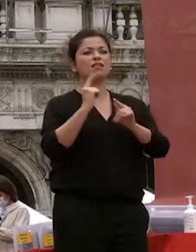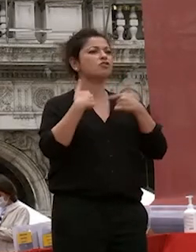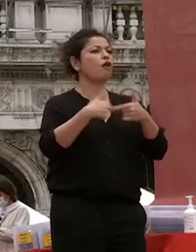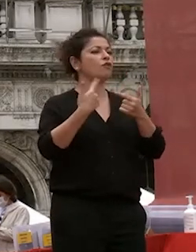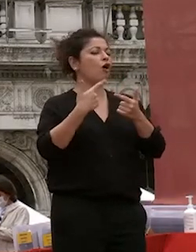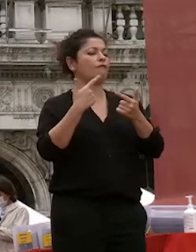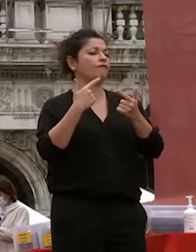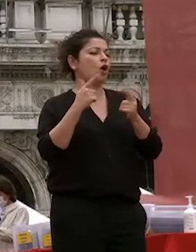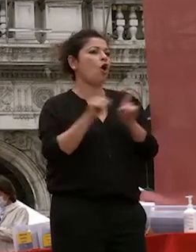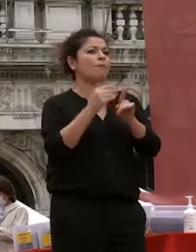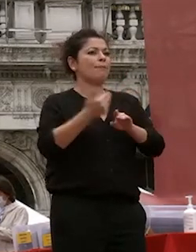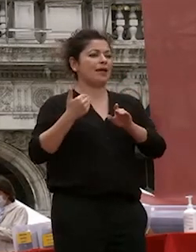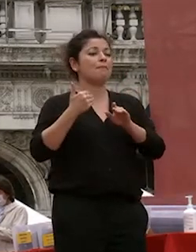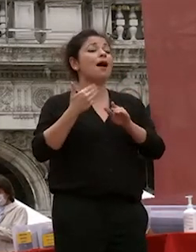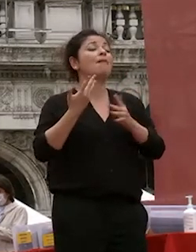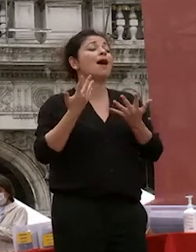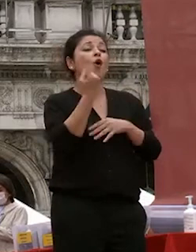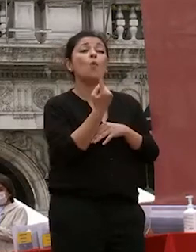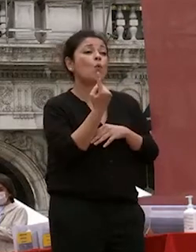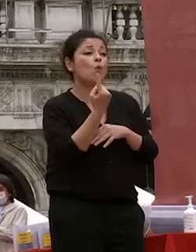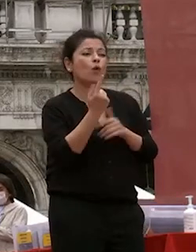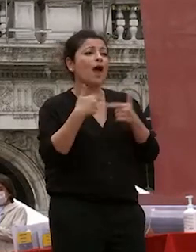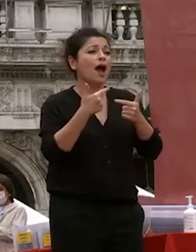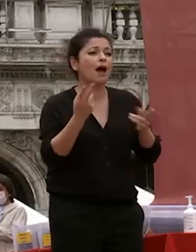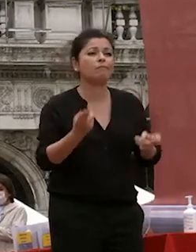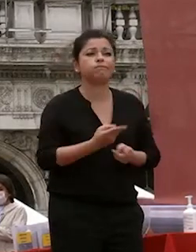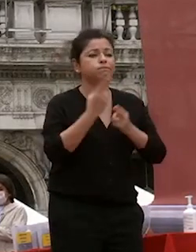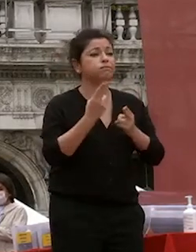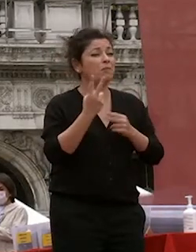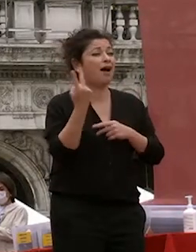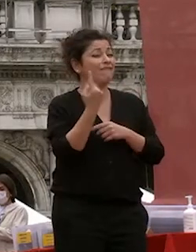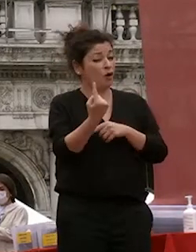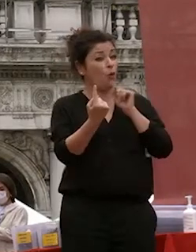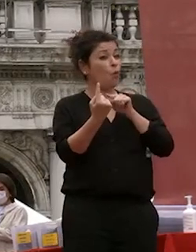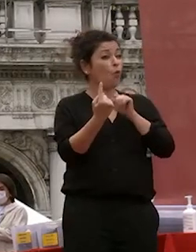tranne la cosa che senza la quale l'università non è interamente se stessa